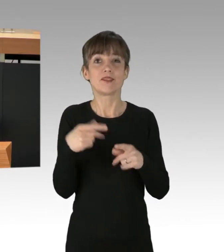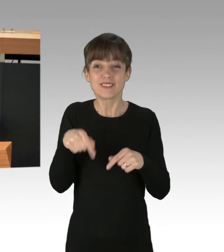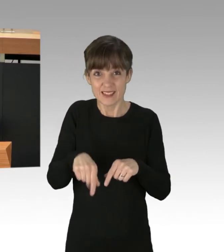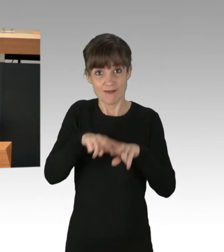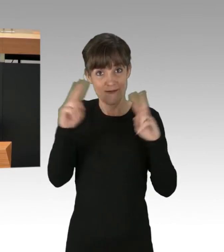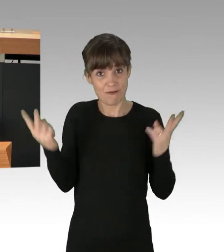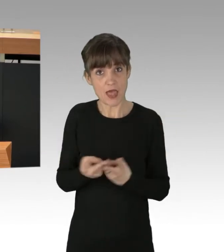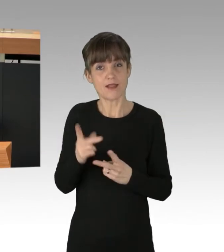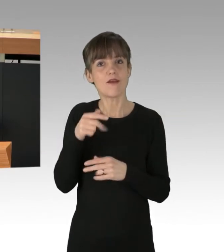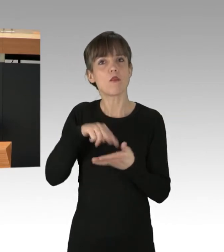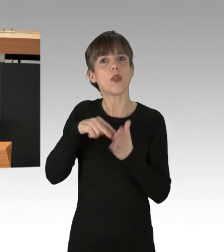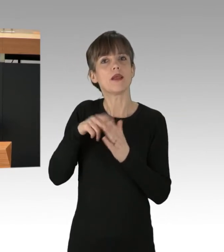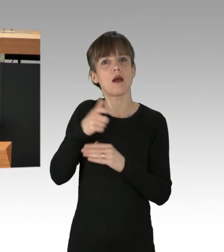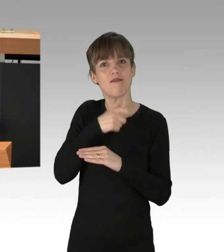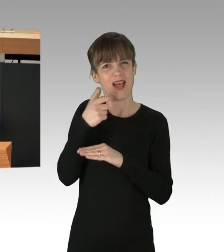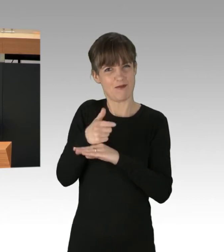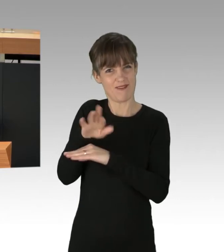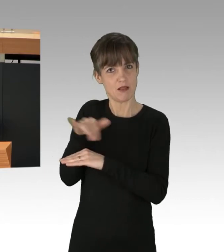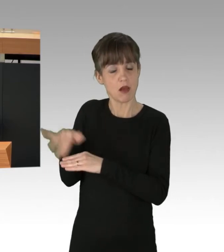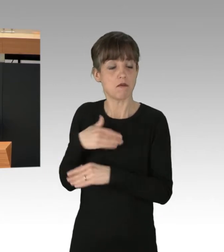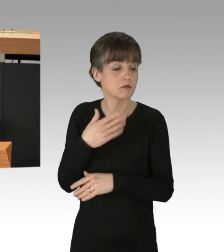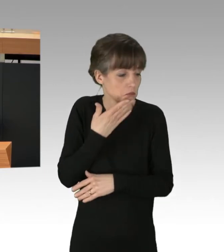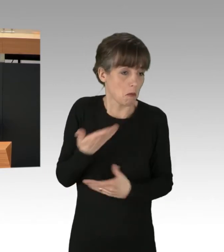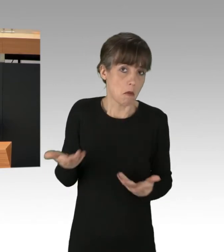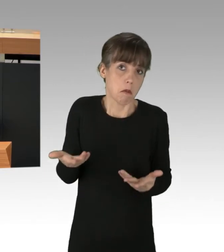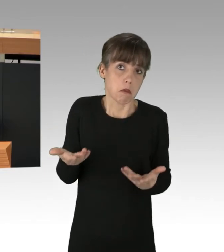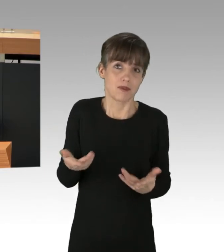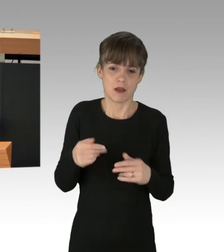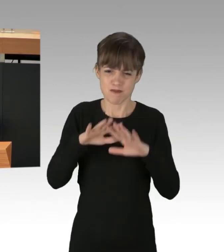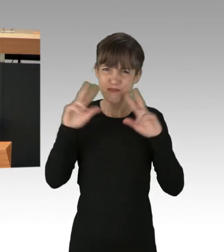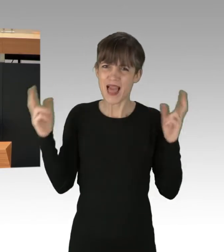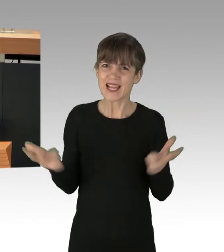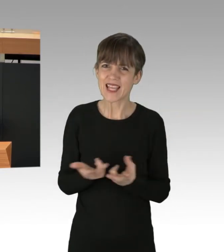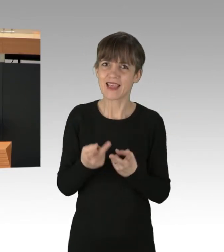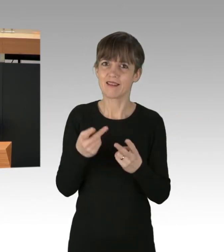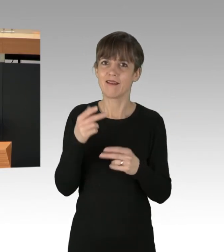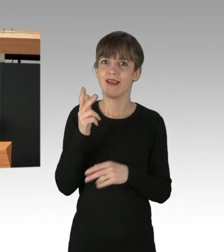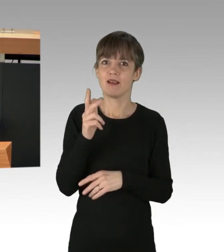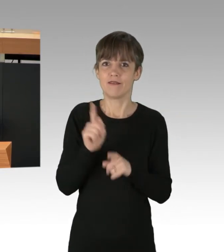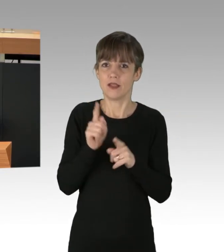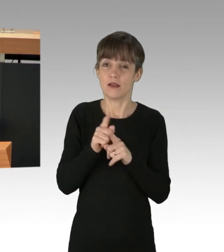wider besseren Wissens zuschauen, wie unser Planet quasi mit 300 km/h in den Abgrund gefahren wird,